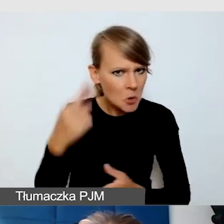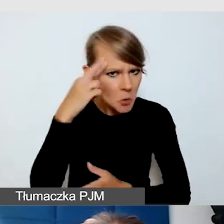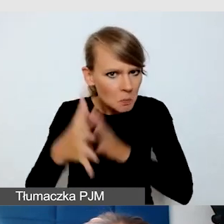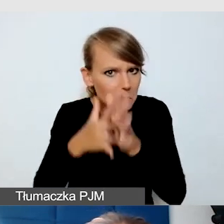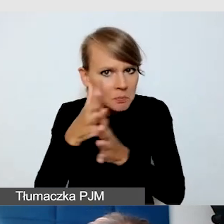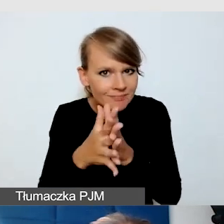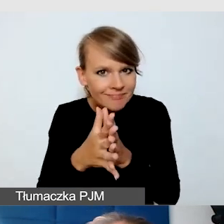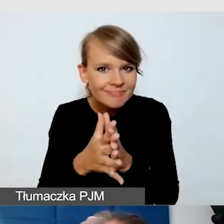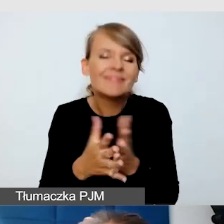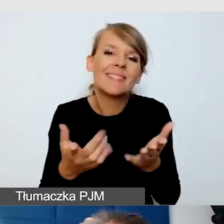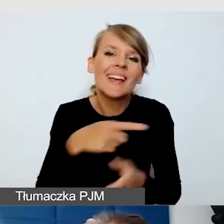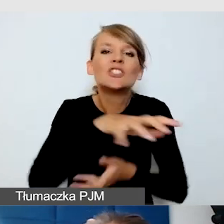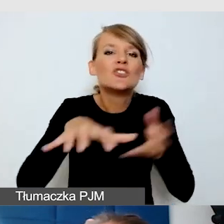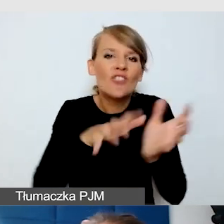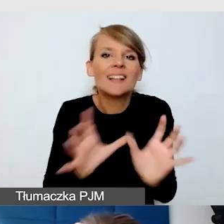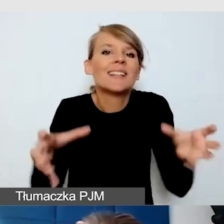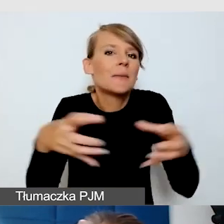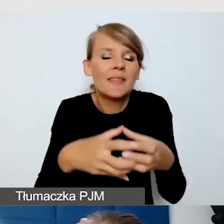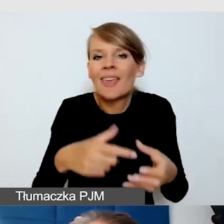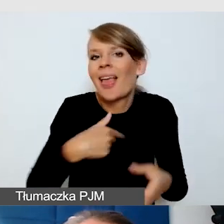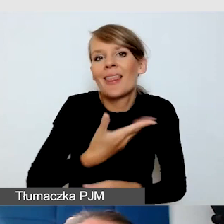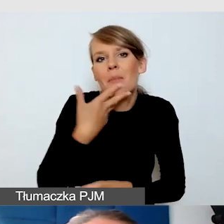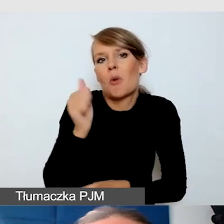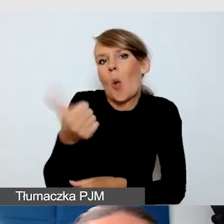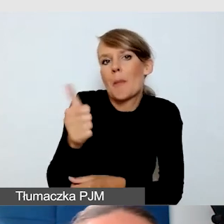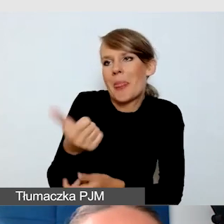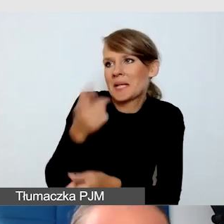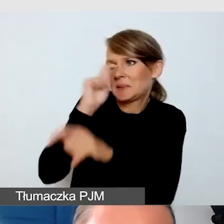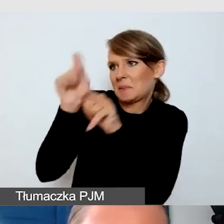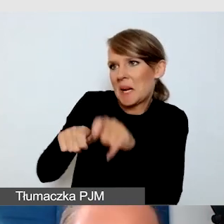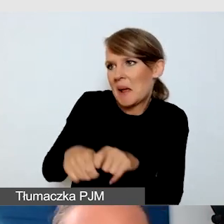Ale nie mam kompetencji, żeby sprawdzić, więc pytam.